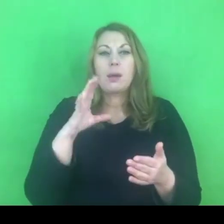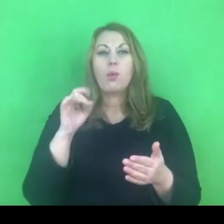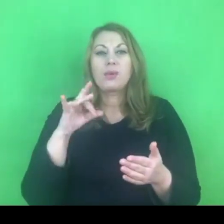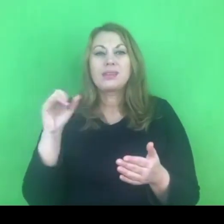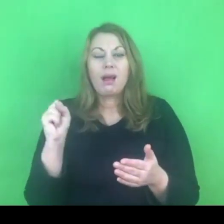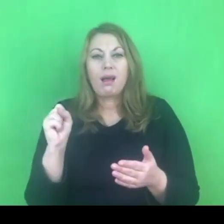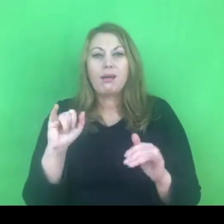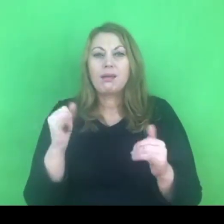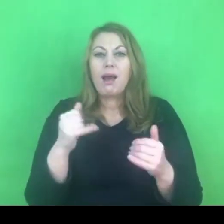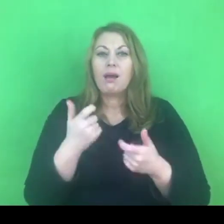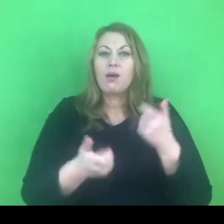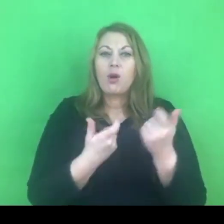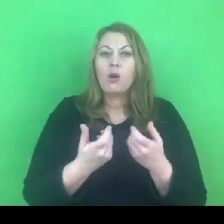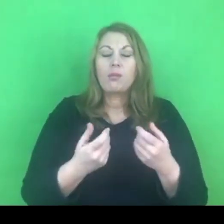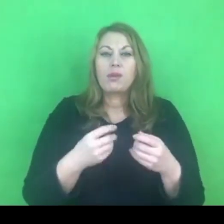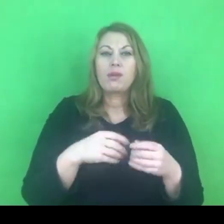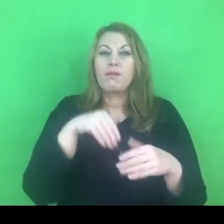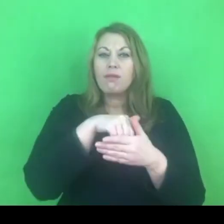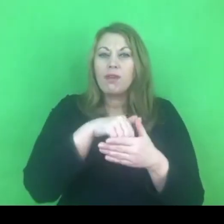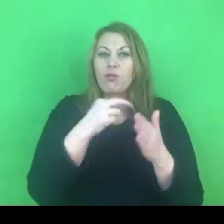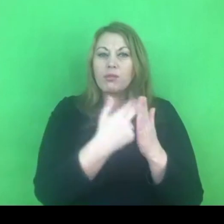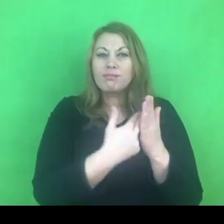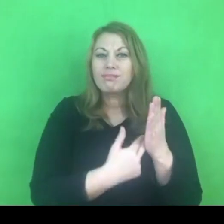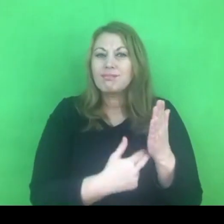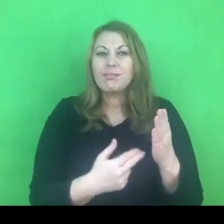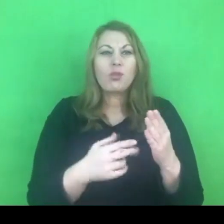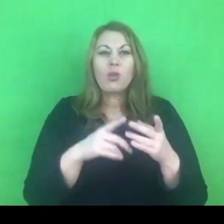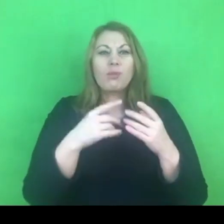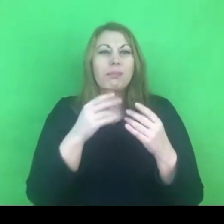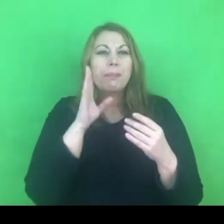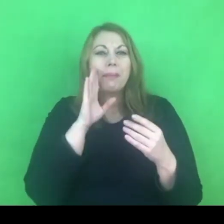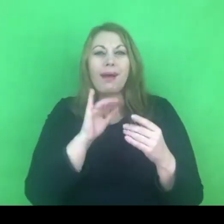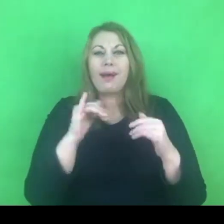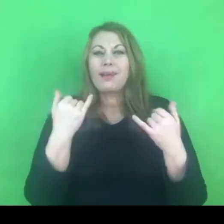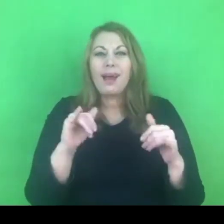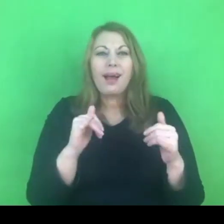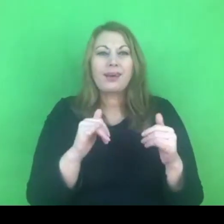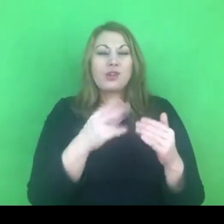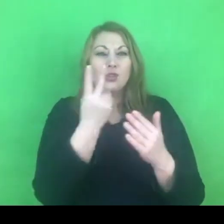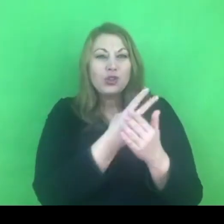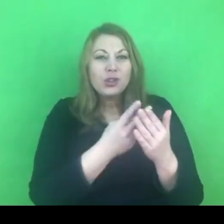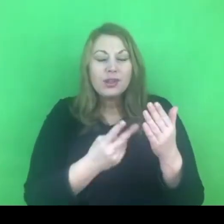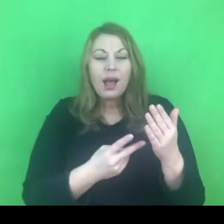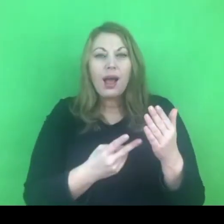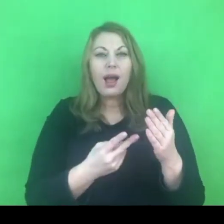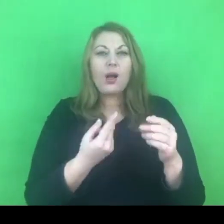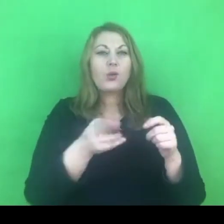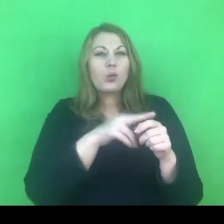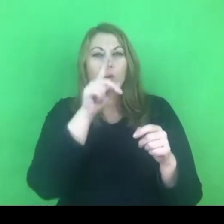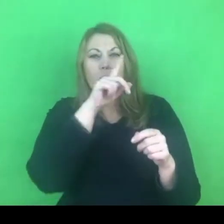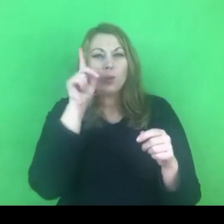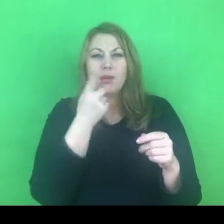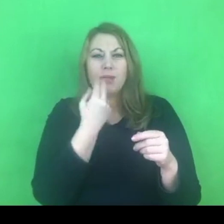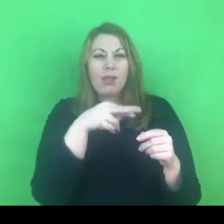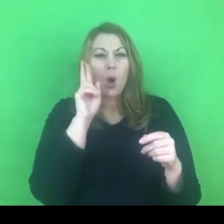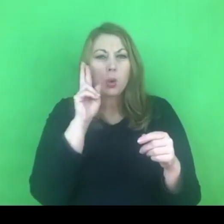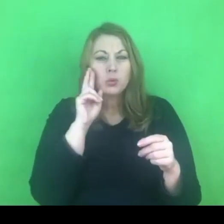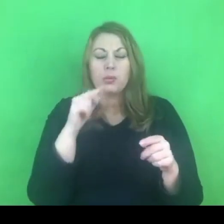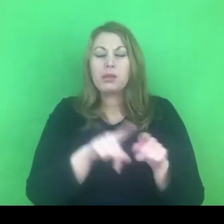zupełnie nie przekłada się na rozumienie tej konwencji przynajmniej przez część decydentów w Polsce.